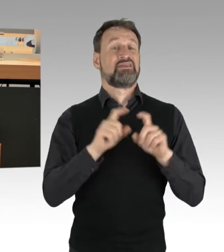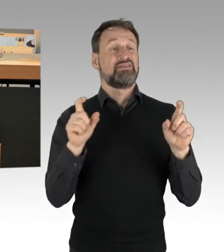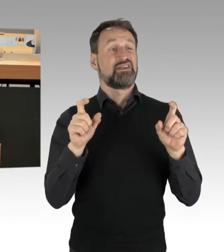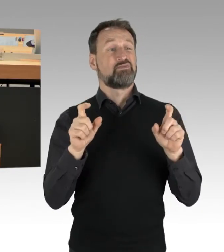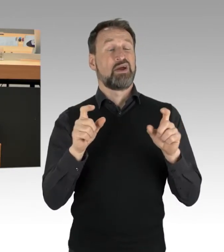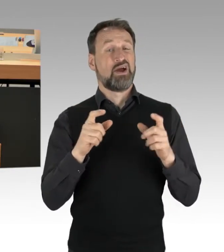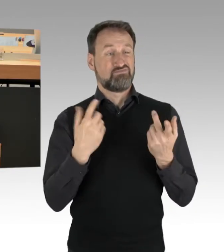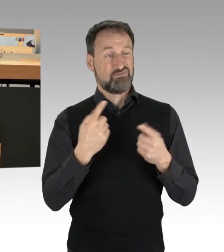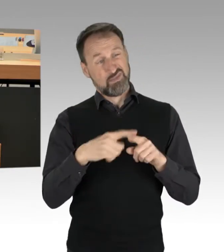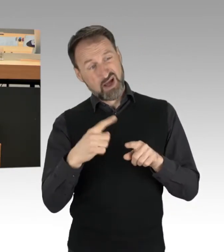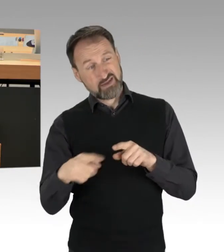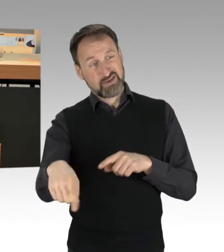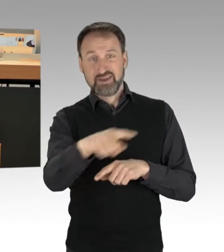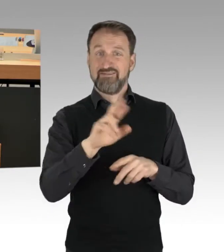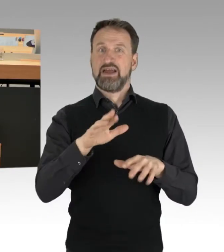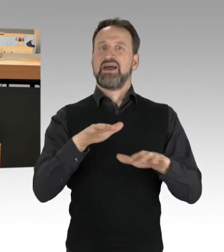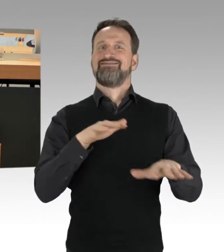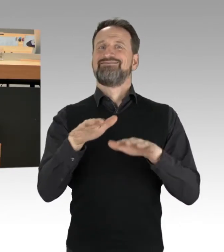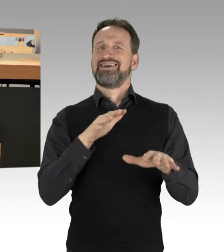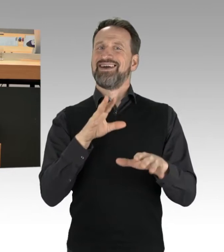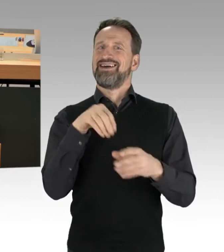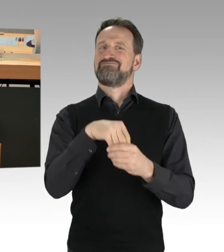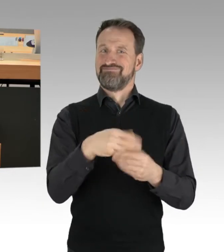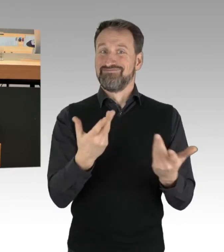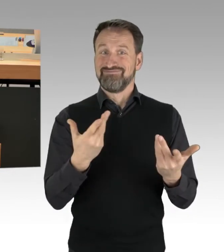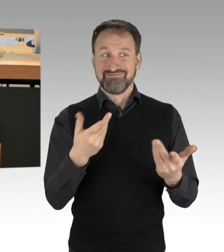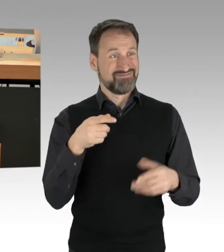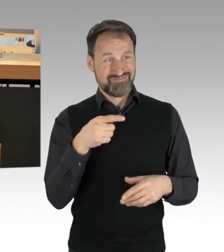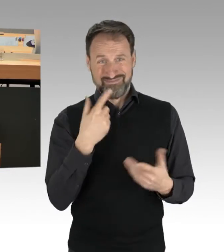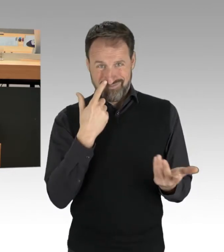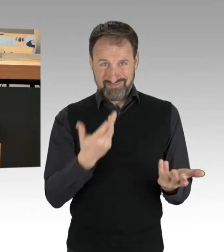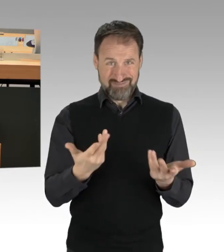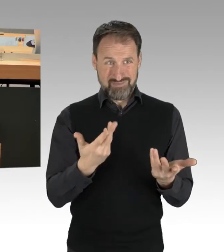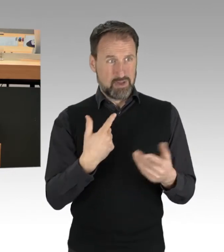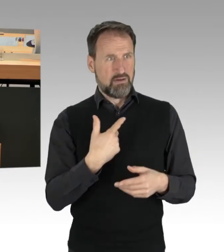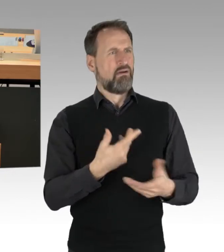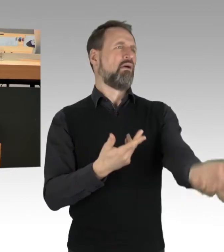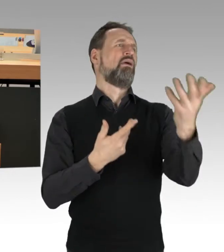die sich teilweise nicht nur verbal äußern, auch handgreiflich werden...